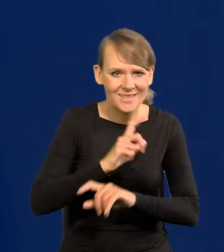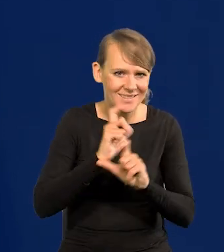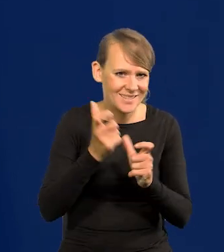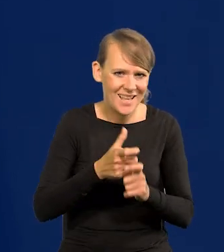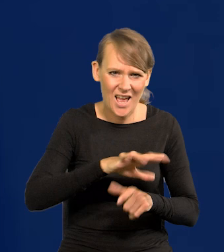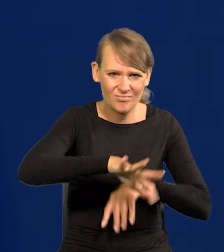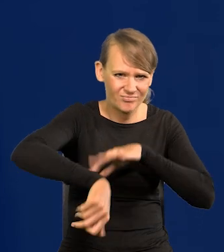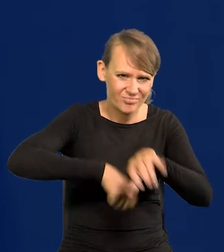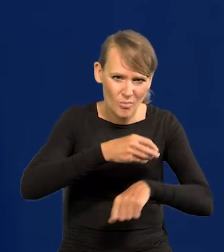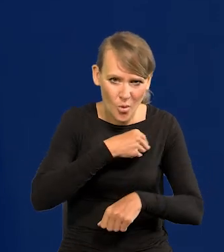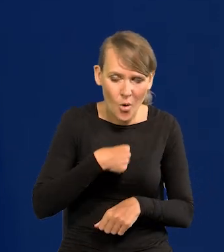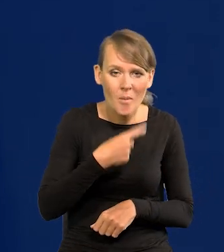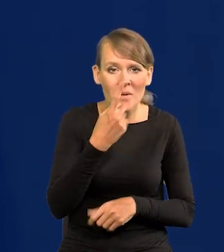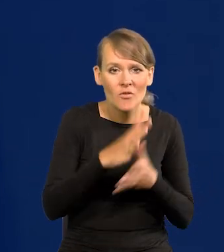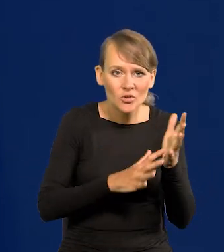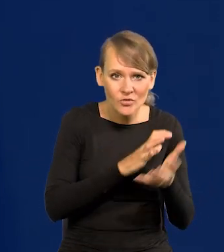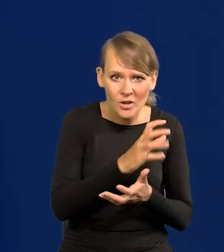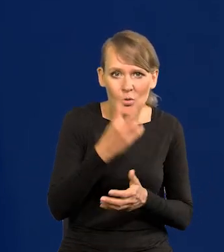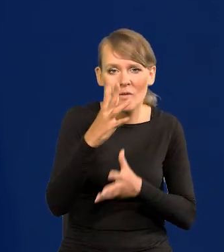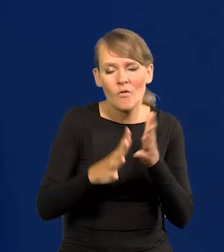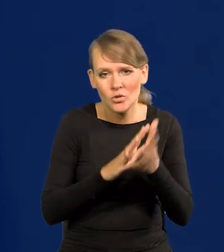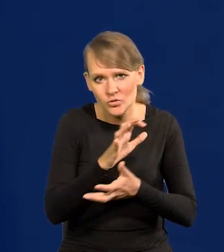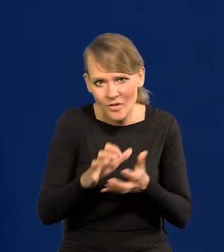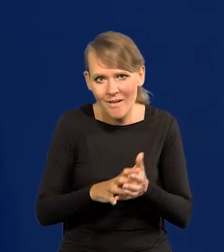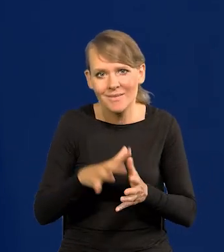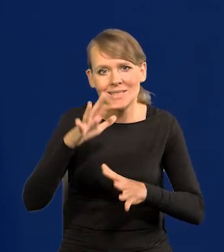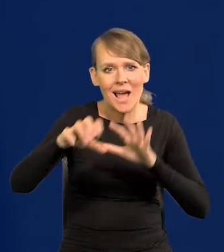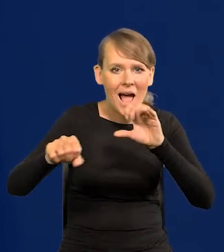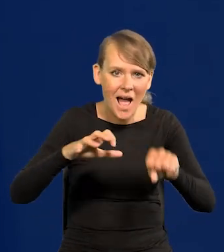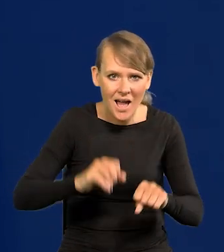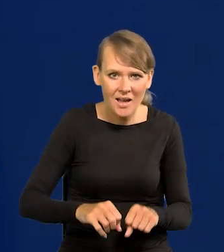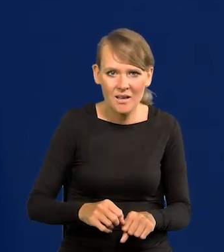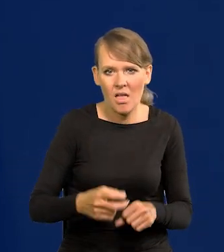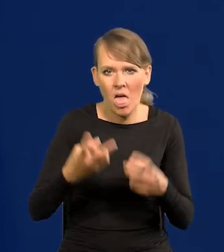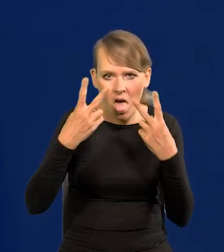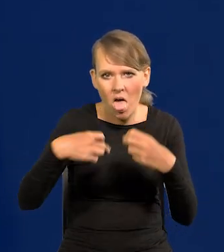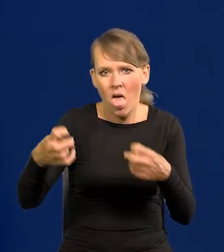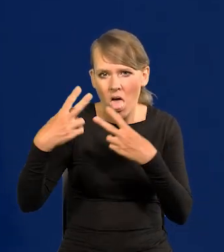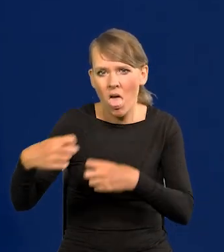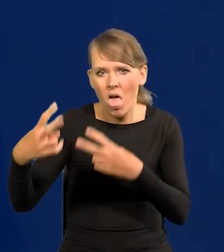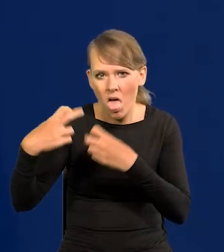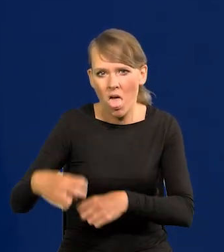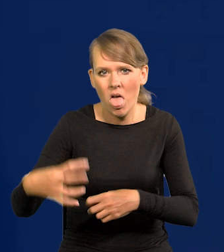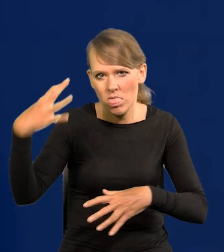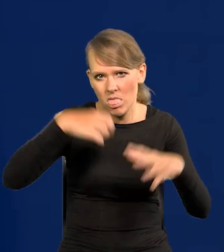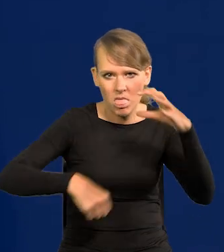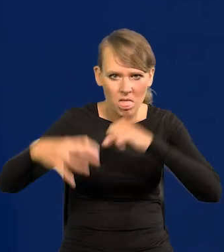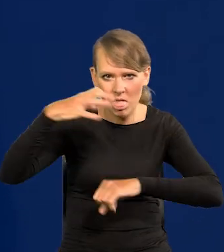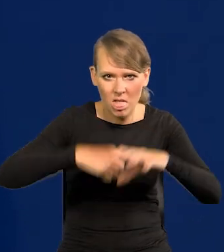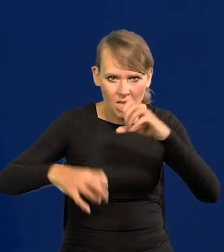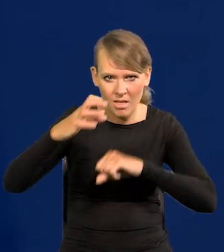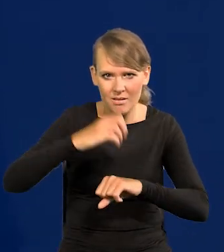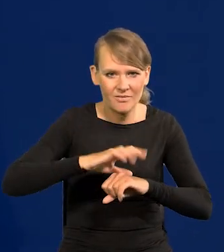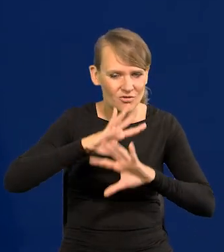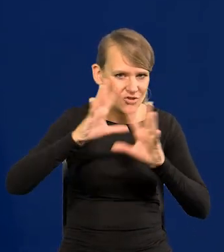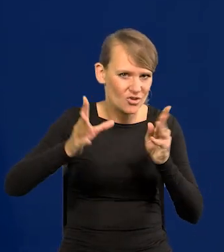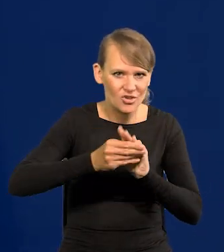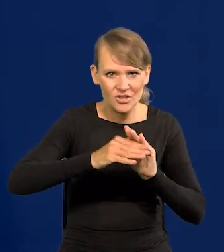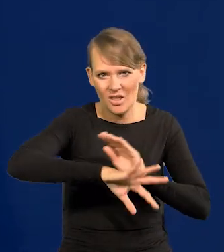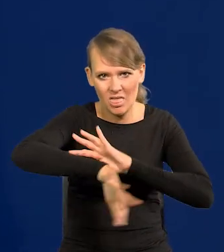I Wojna Światowa, II Wojna Światowa, zabory, wszyscy nas łupili, my byliśmy kolonią, z której się wszystko wyciągało.